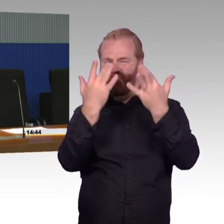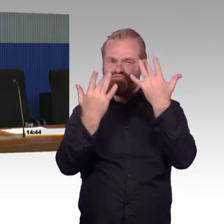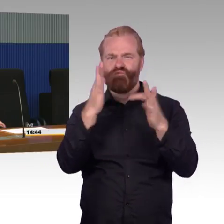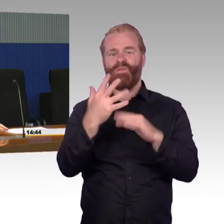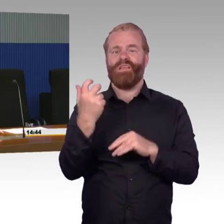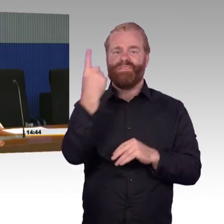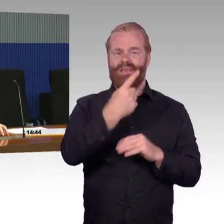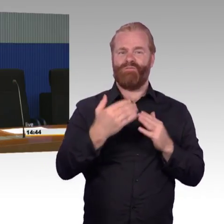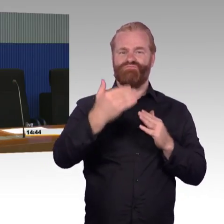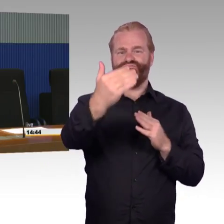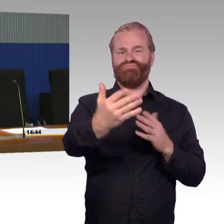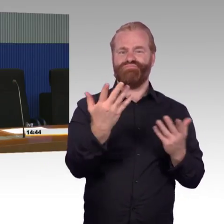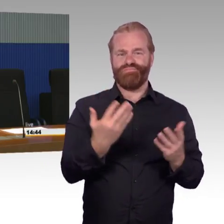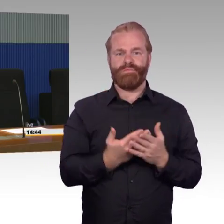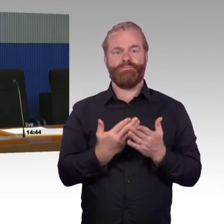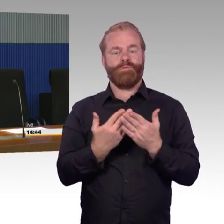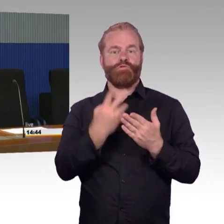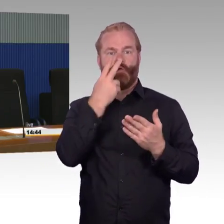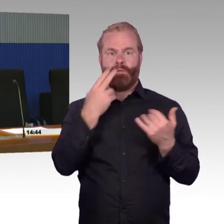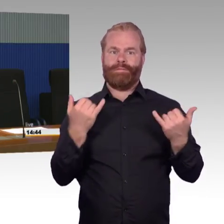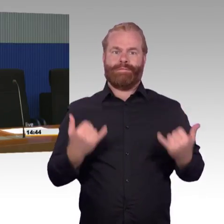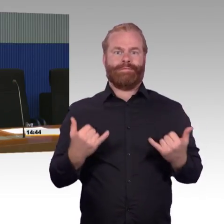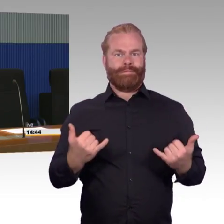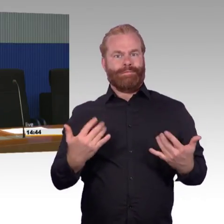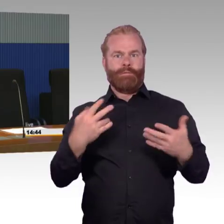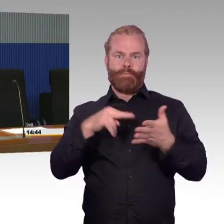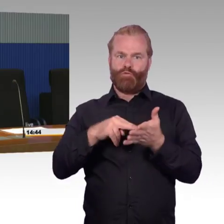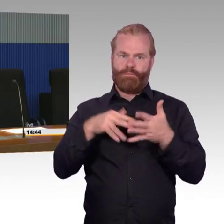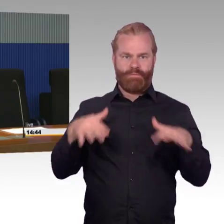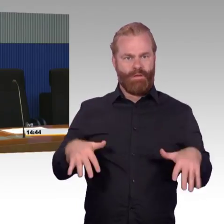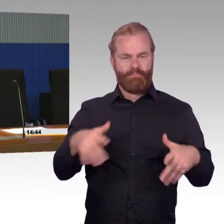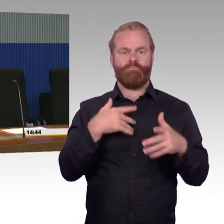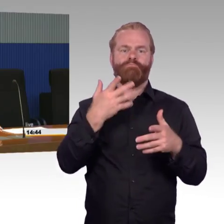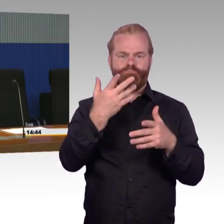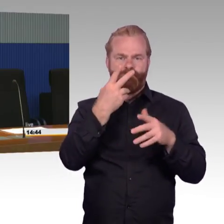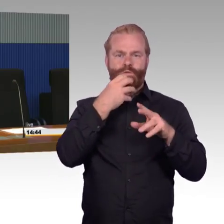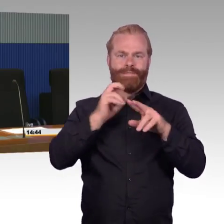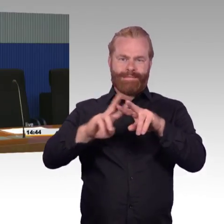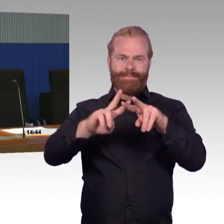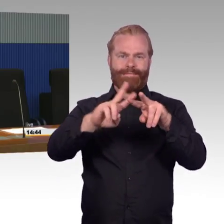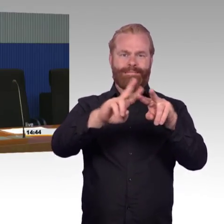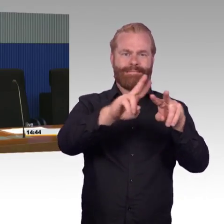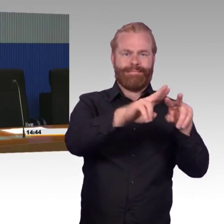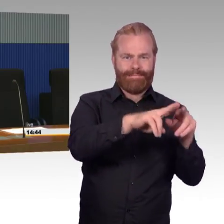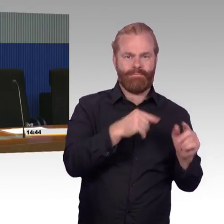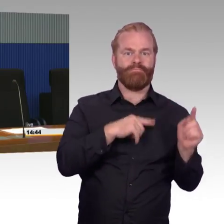in der Fläche einzelne Maßnahmen umzusetzen, Blindenleitsystem oder taktile Handlaufschilder anzubauen.